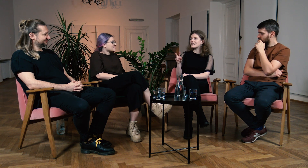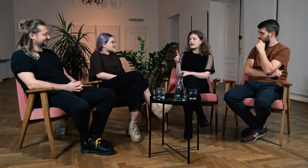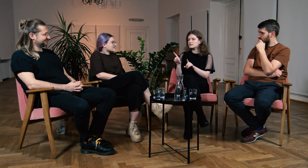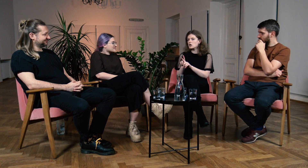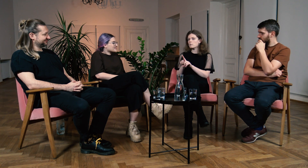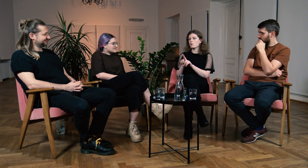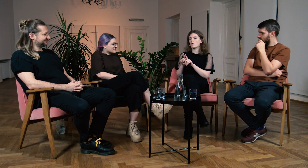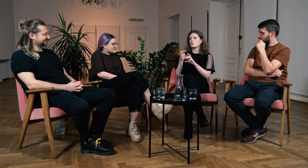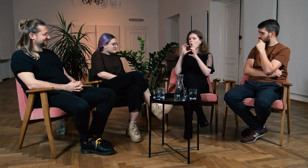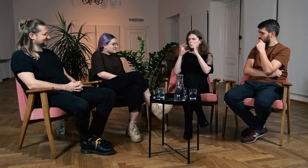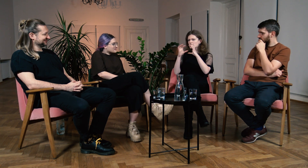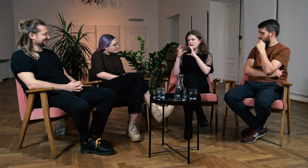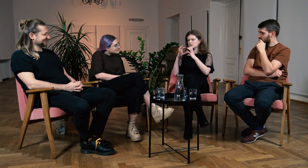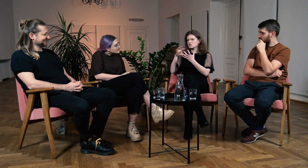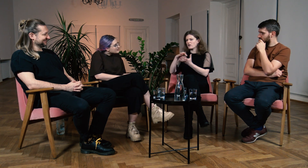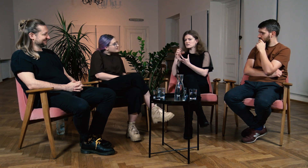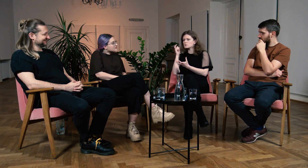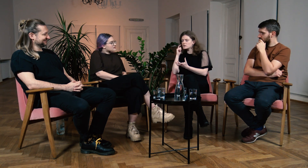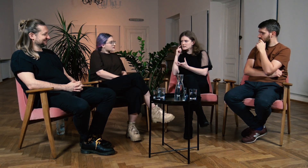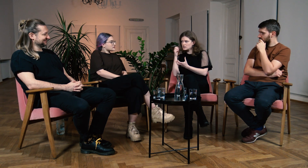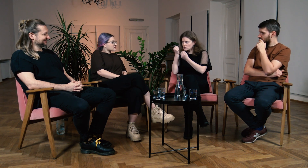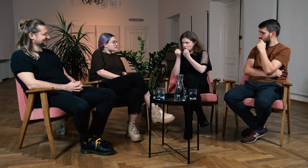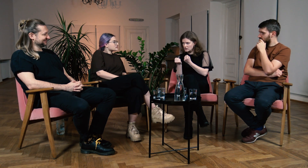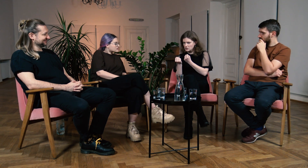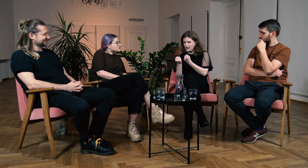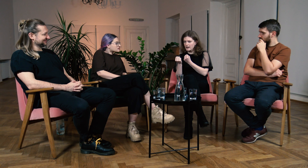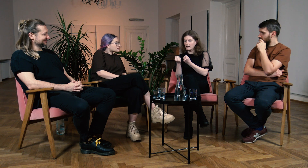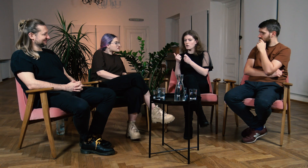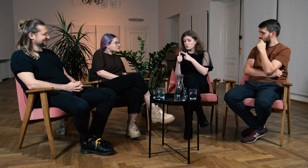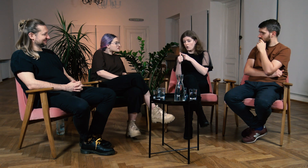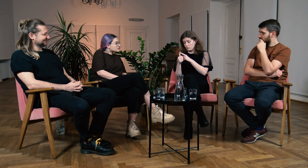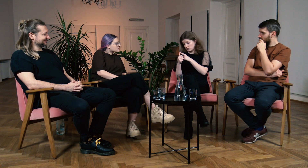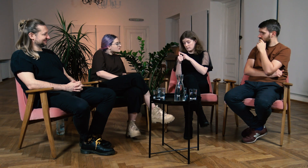B: Dokładnie, po pierwsze miałam utrudnioną komunikację ze słyszącymi,